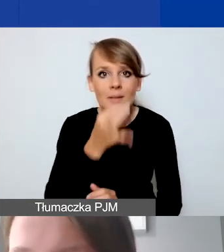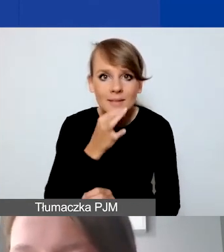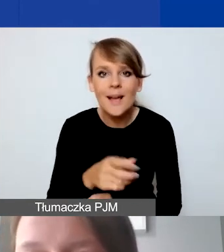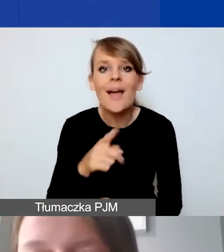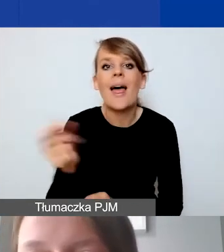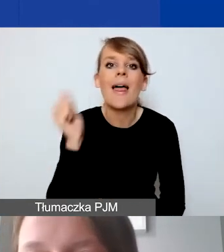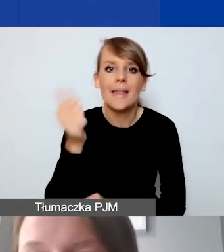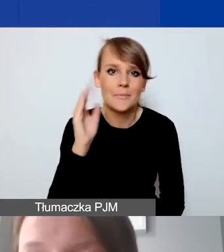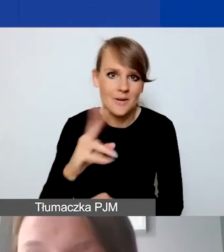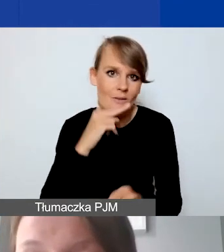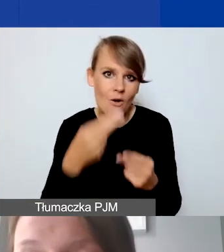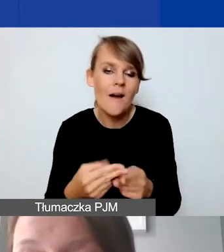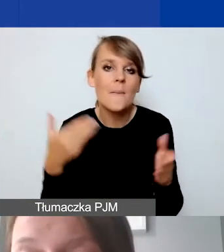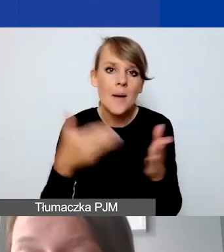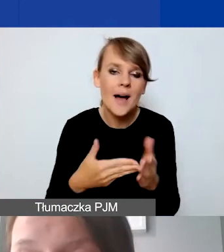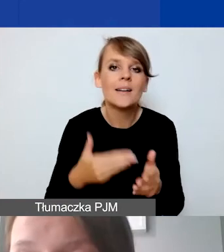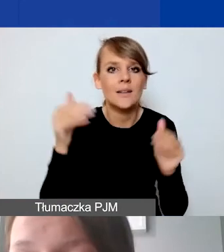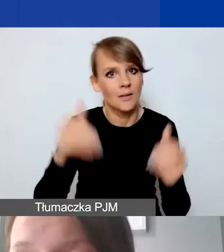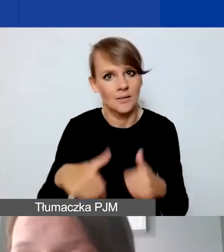Maksymalnie mogą państwu przeznaczyć 5 punktów